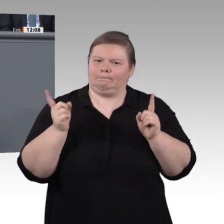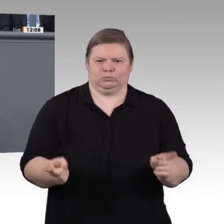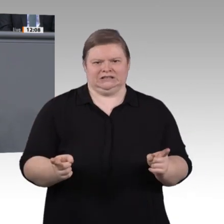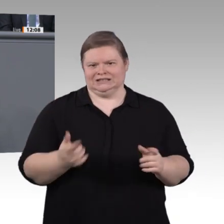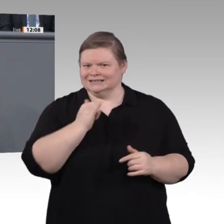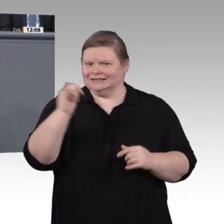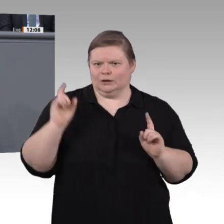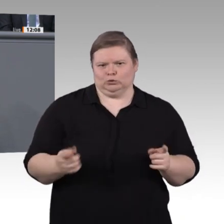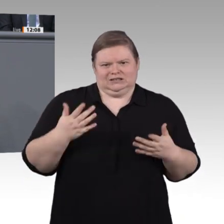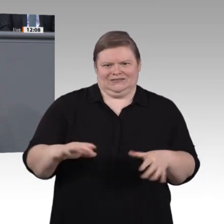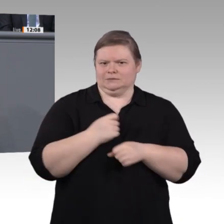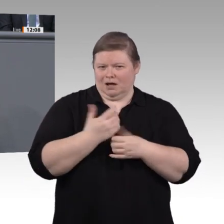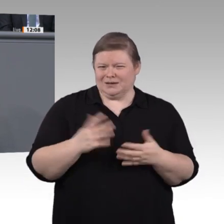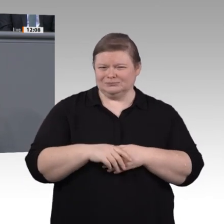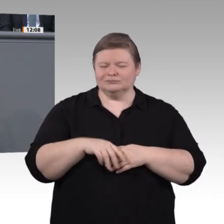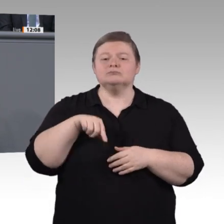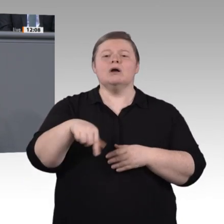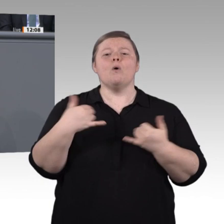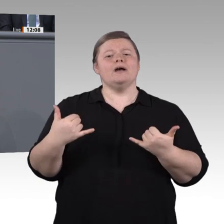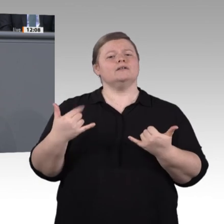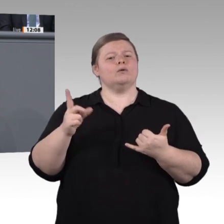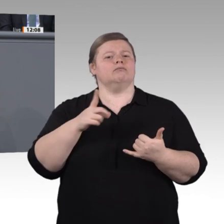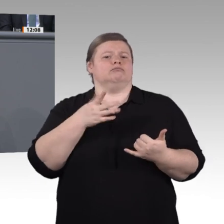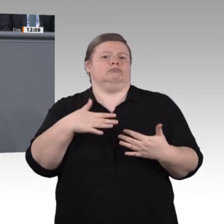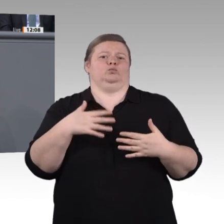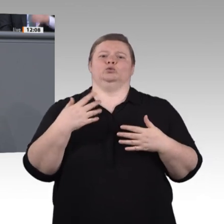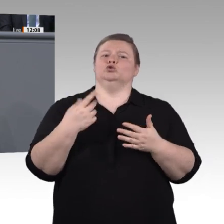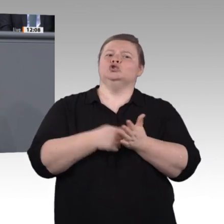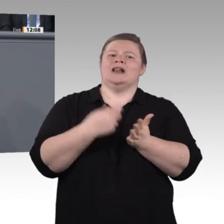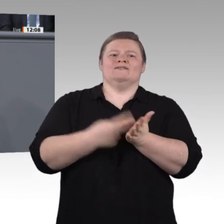denn heute bildet sich nur jeder dritte Berufstätige weiter, und das sind oft diejenigen,